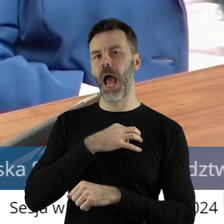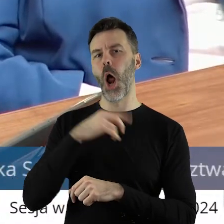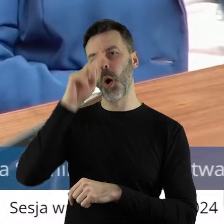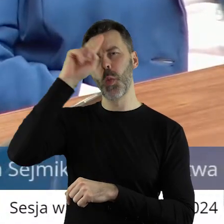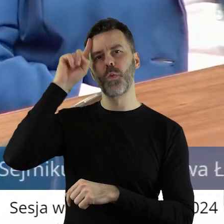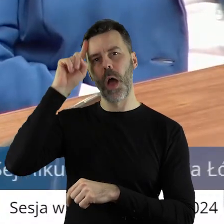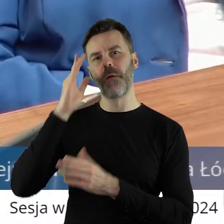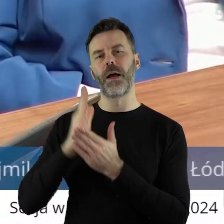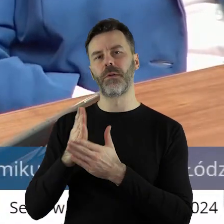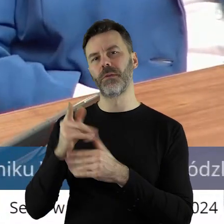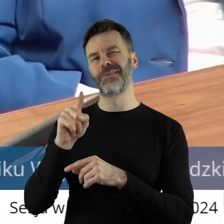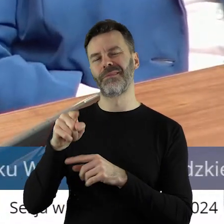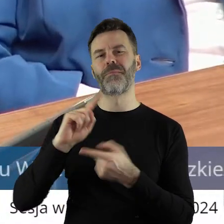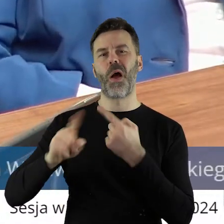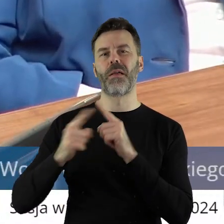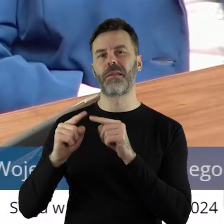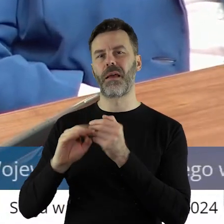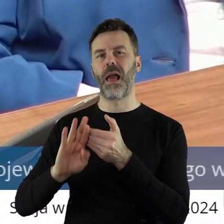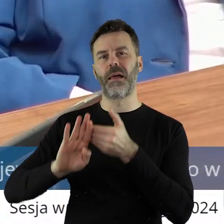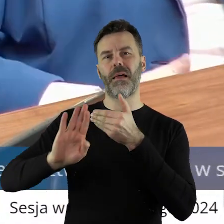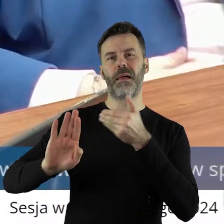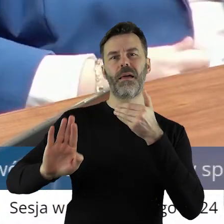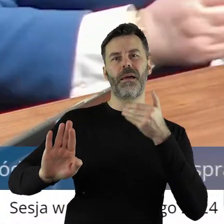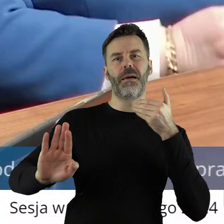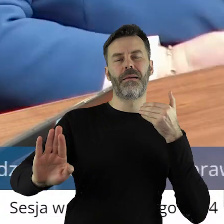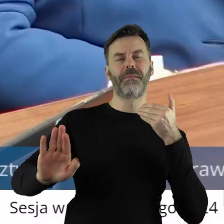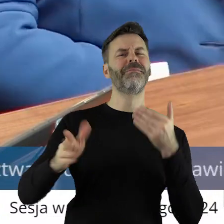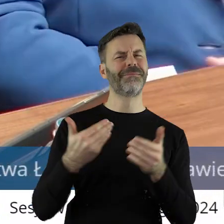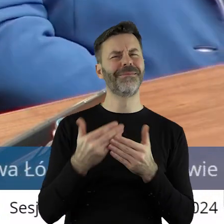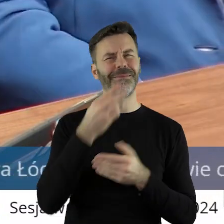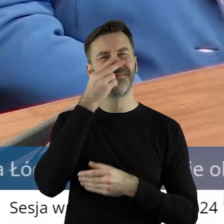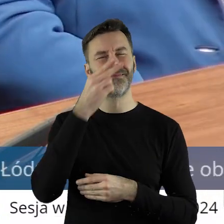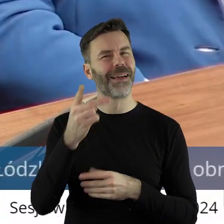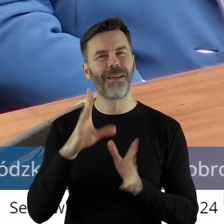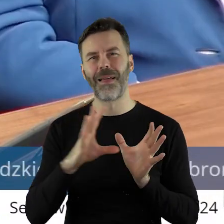odchodzi od tej polityki. I tego dowodem jest